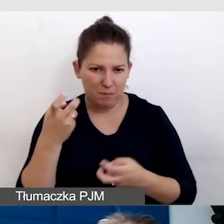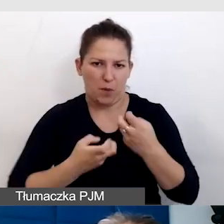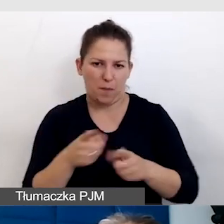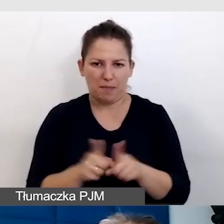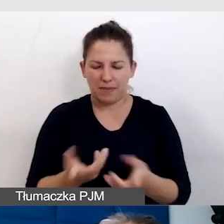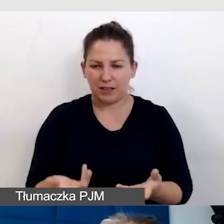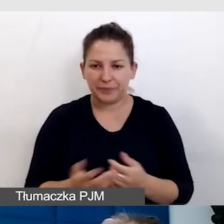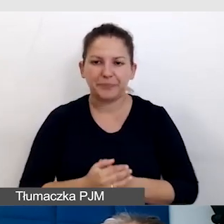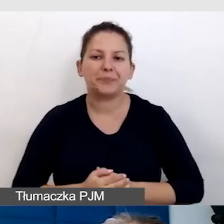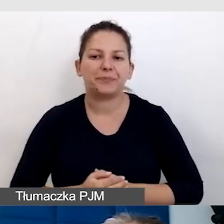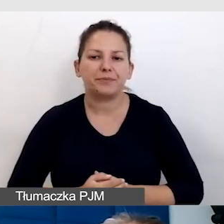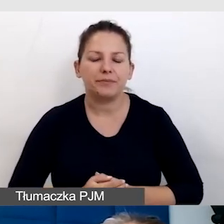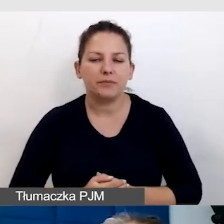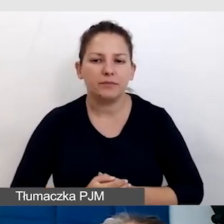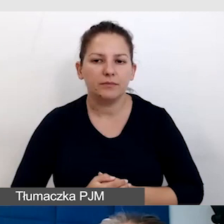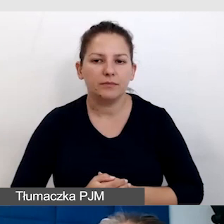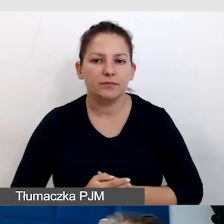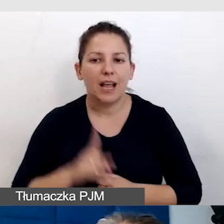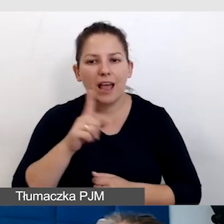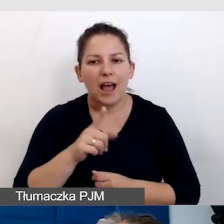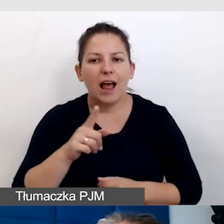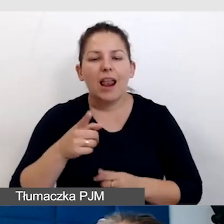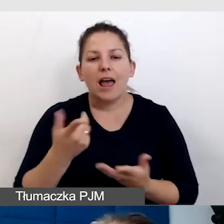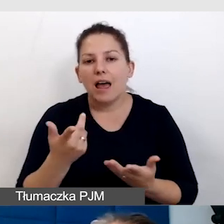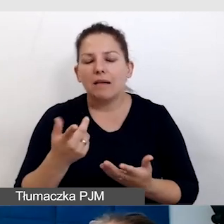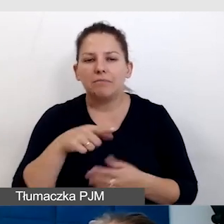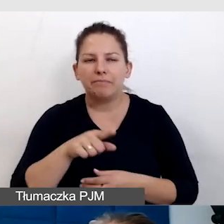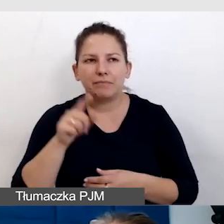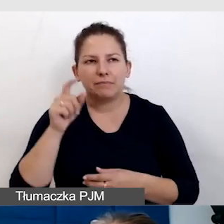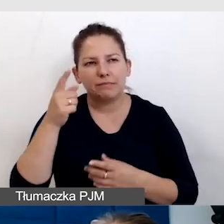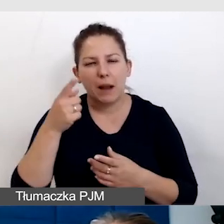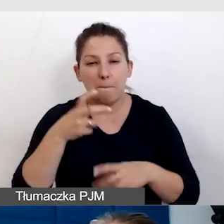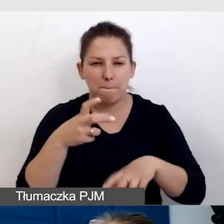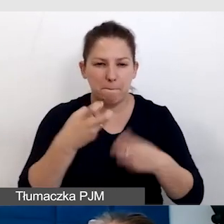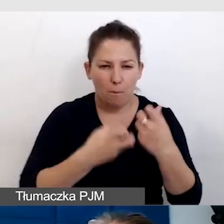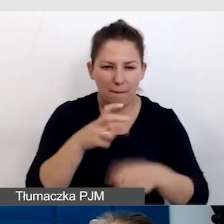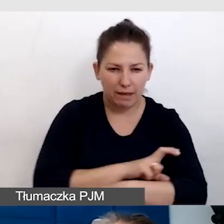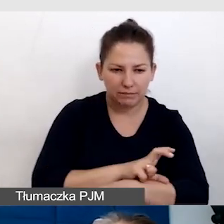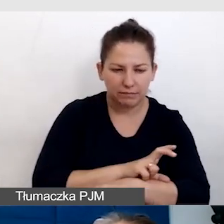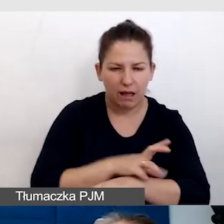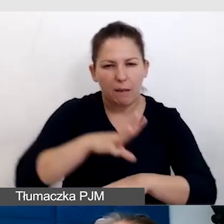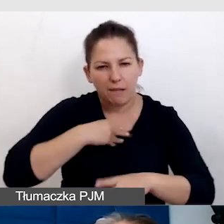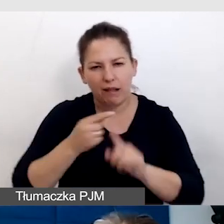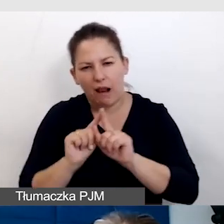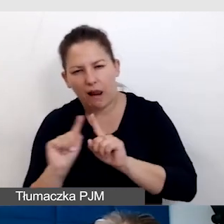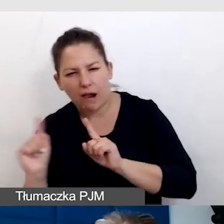Ale inteligencja sprawia, że przez problemy techniczne potrafimy przejść i najważniejszy jest skutek.